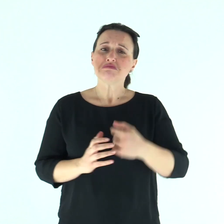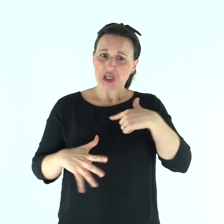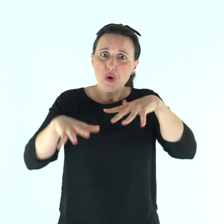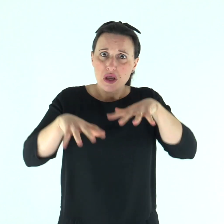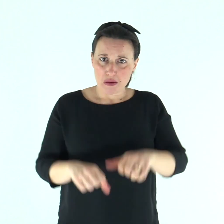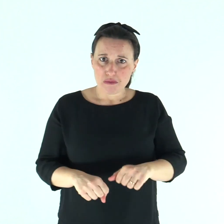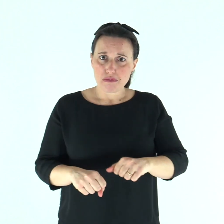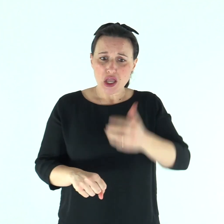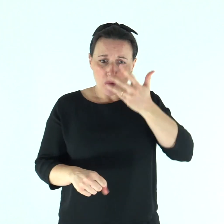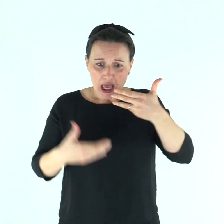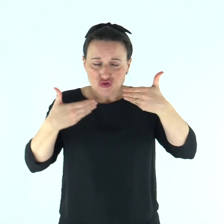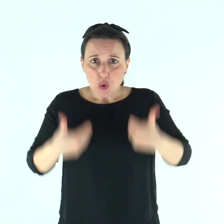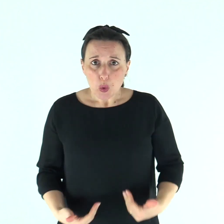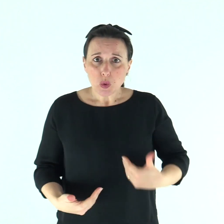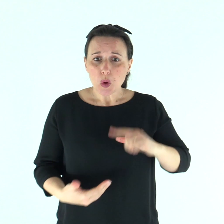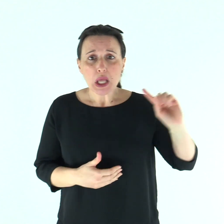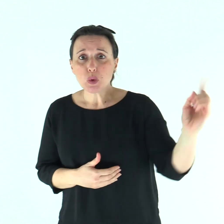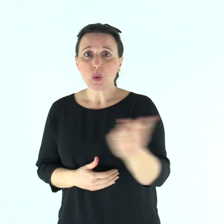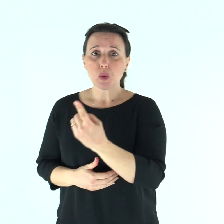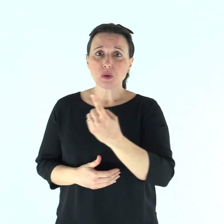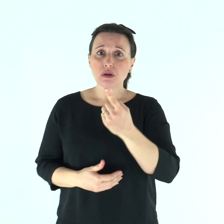così come io mi sforzo di piacere a tutti in tutto,